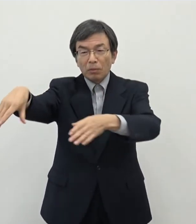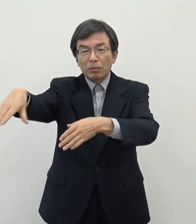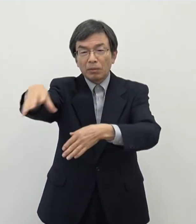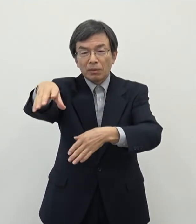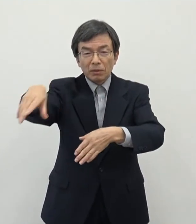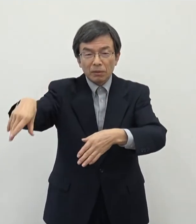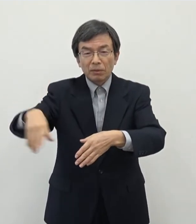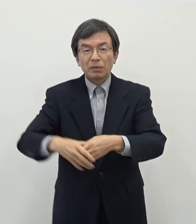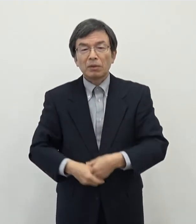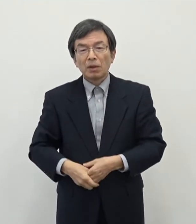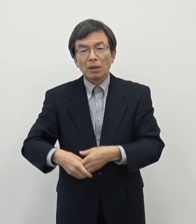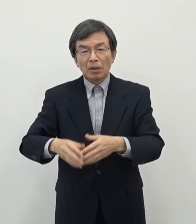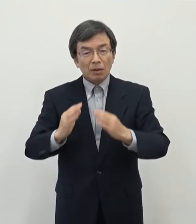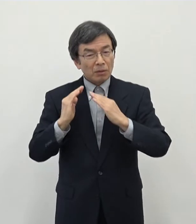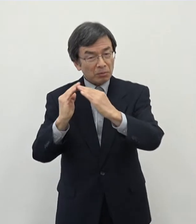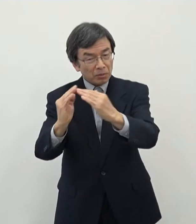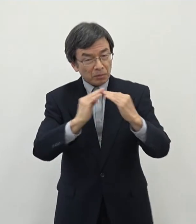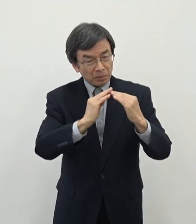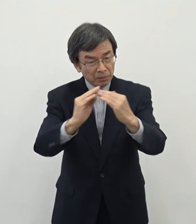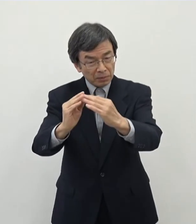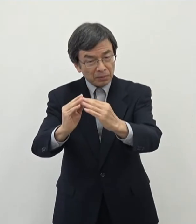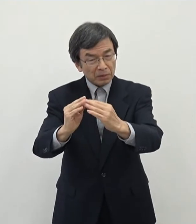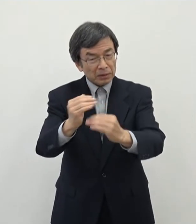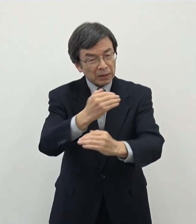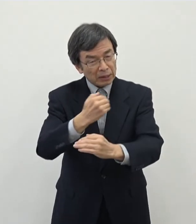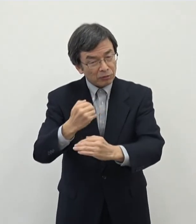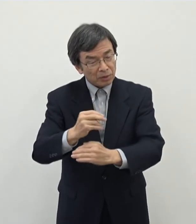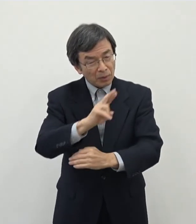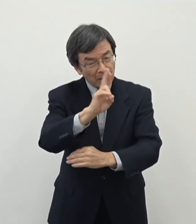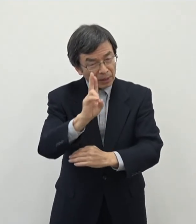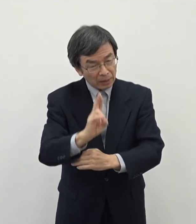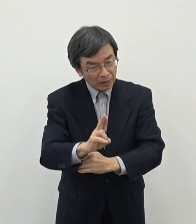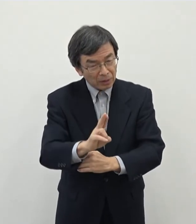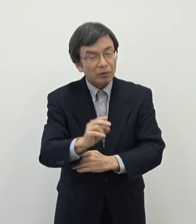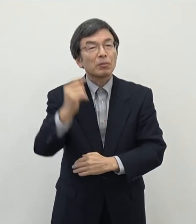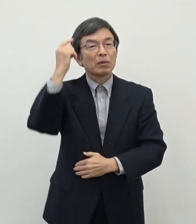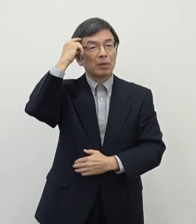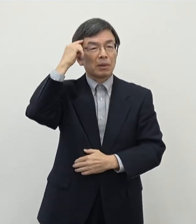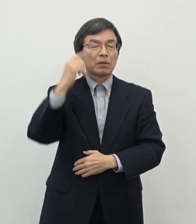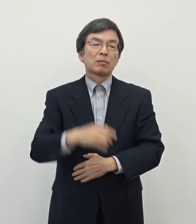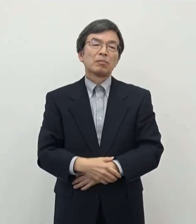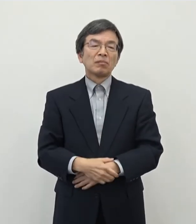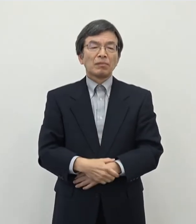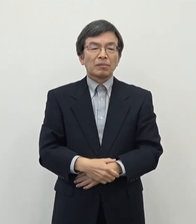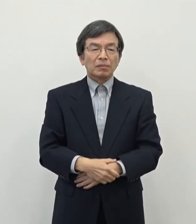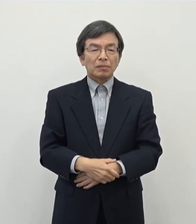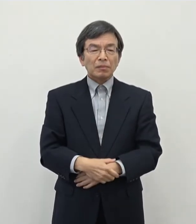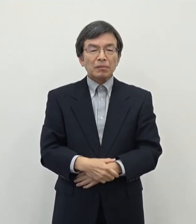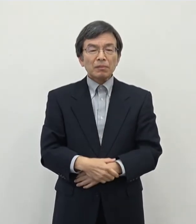大きいではないかというふうに思っております で その中でですね